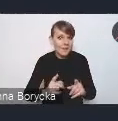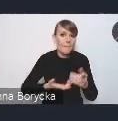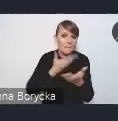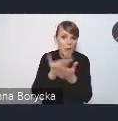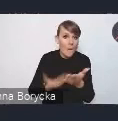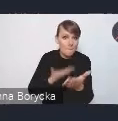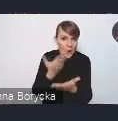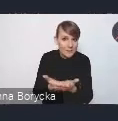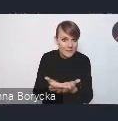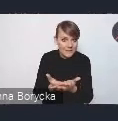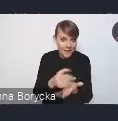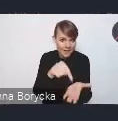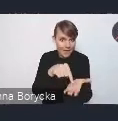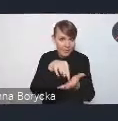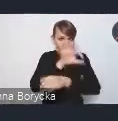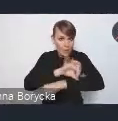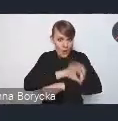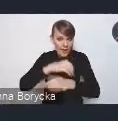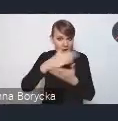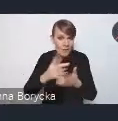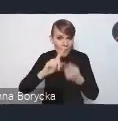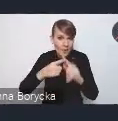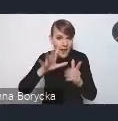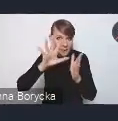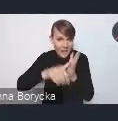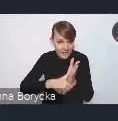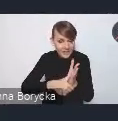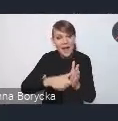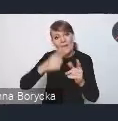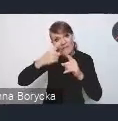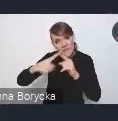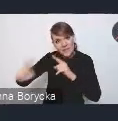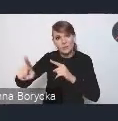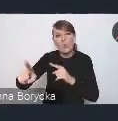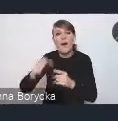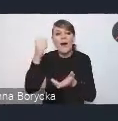do projektu Krajowej Polityki Miejskiej na adres ten właściwy,